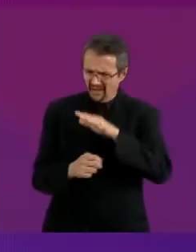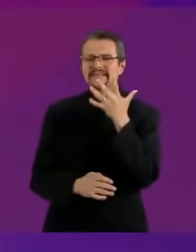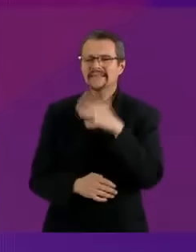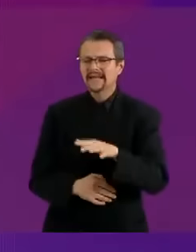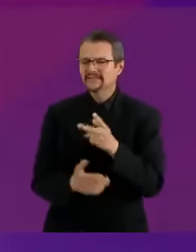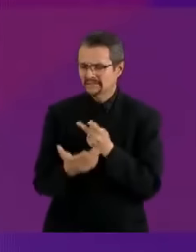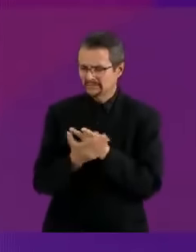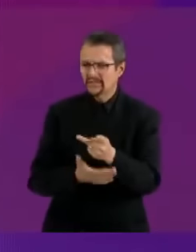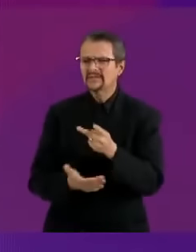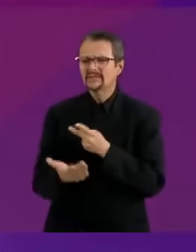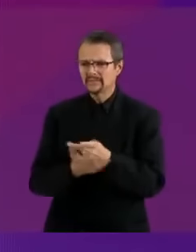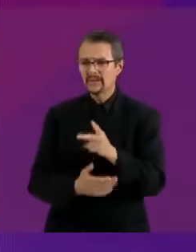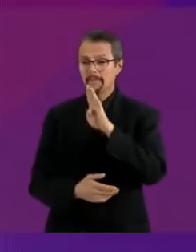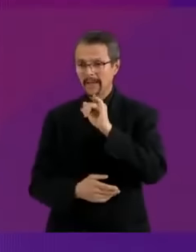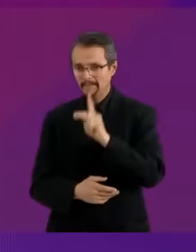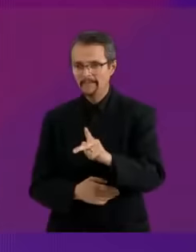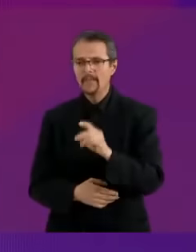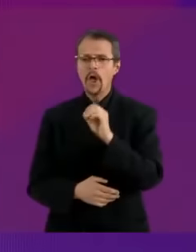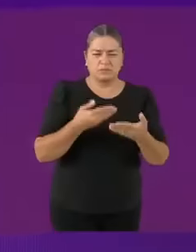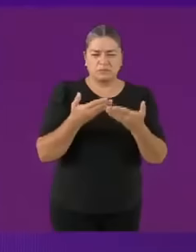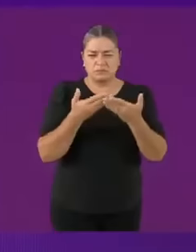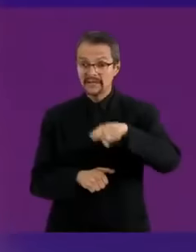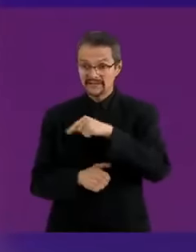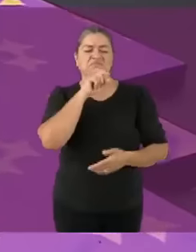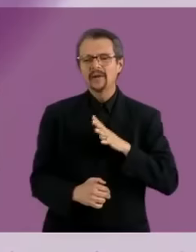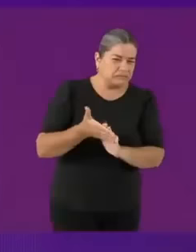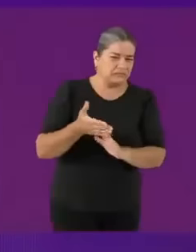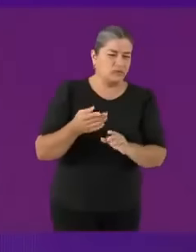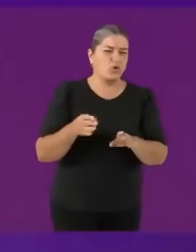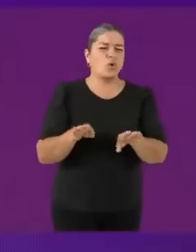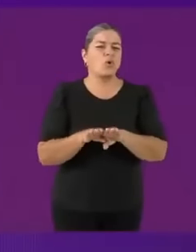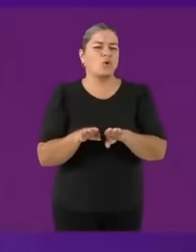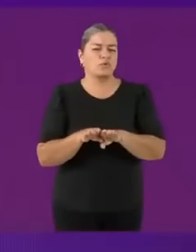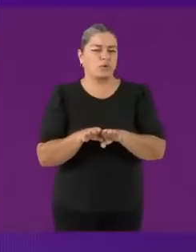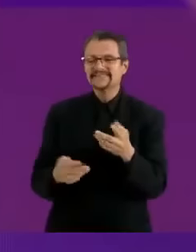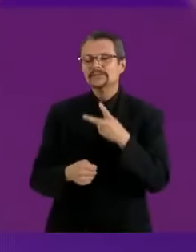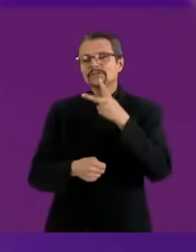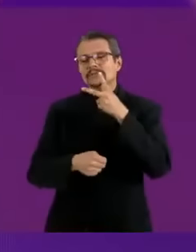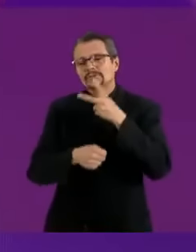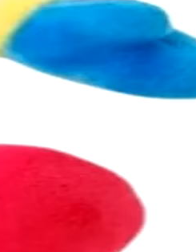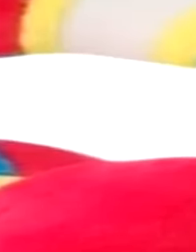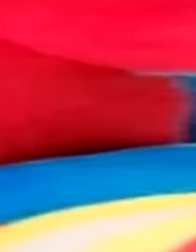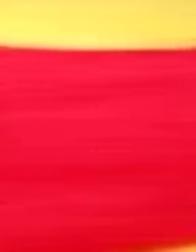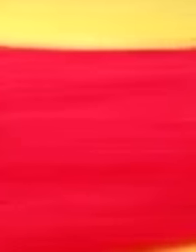Qué wea. Hicimos el circo digital y voy a meter a la candidata del PRIAN toda la vida.